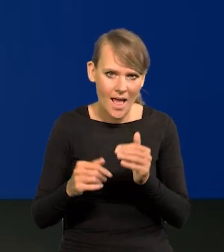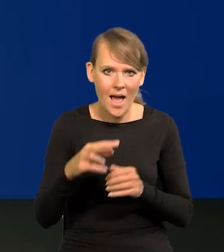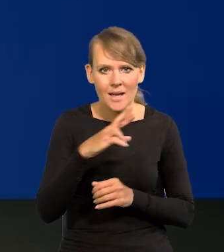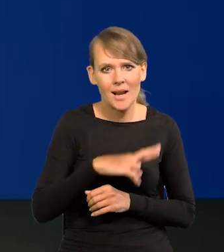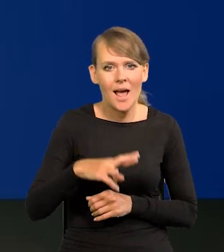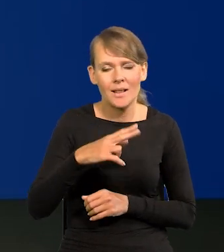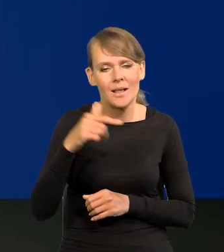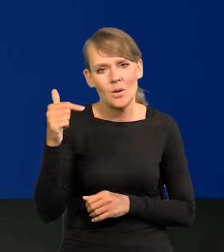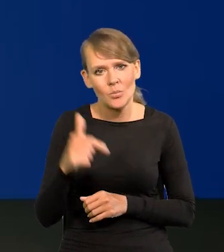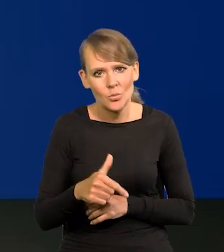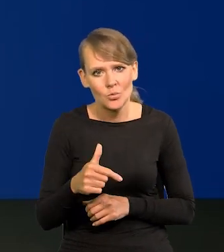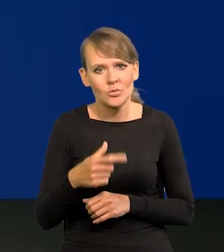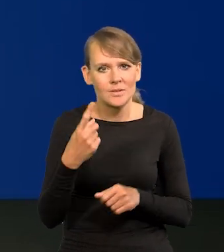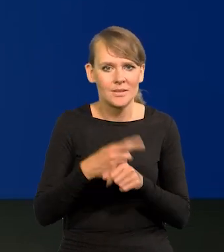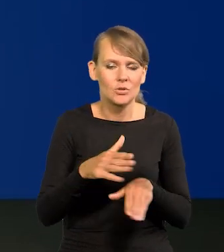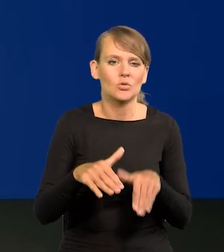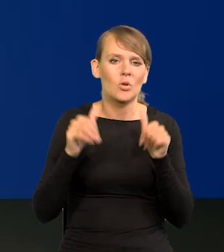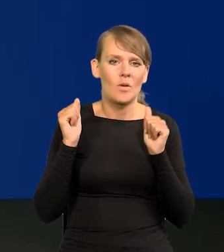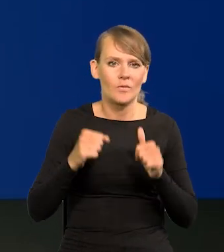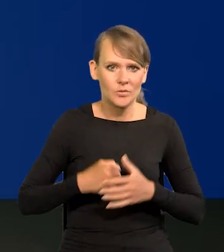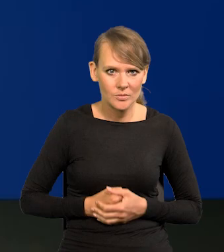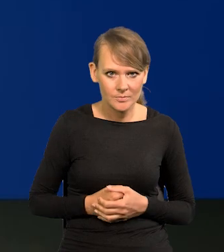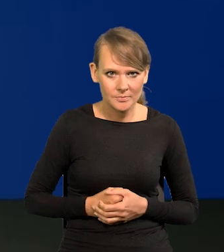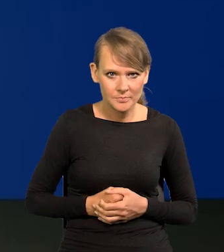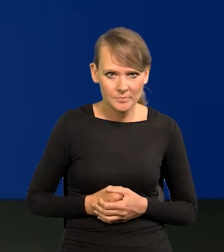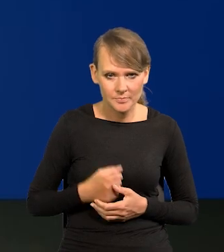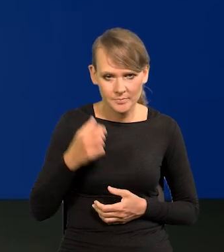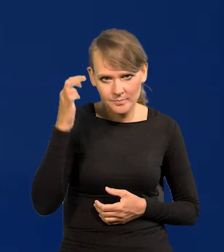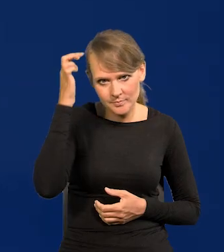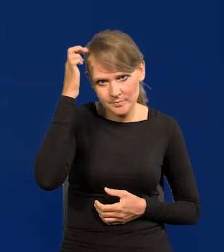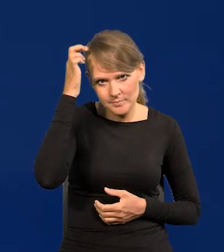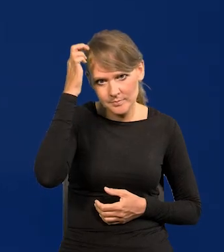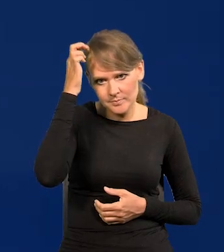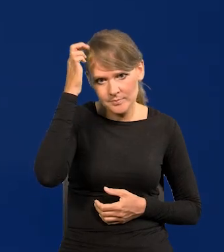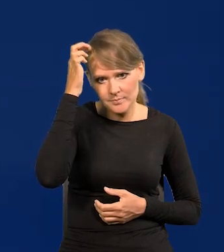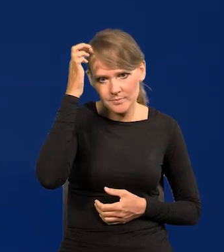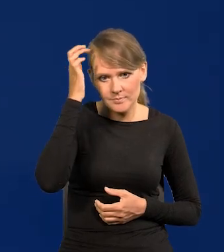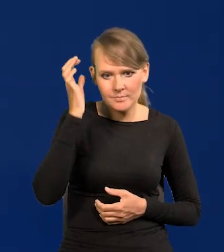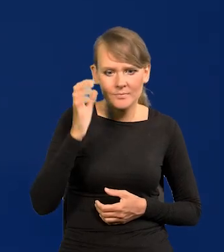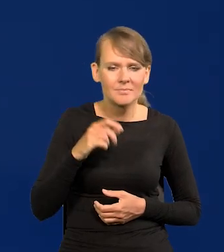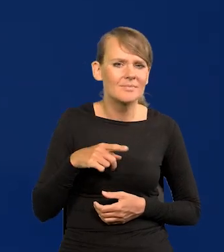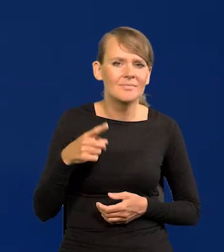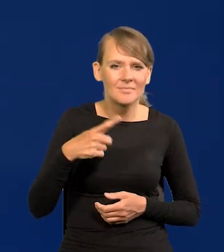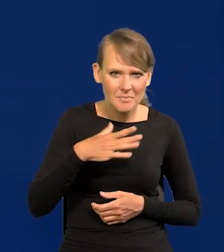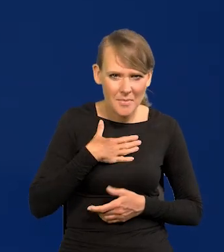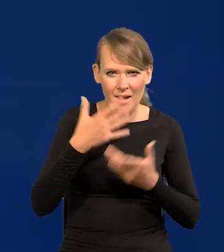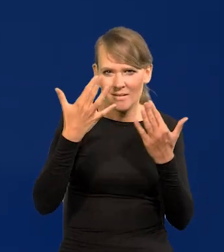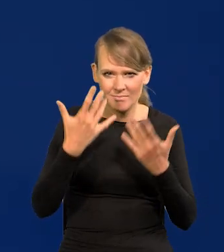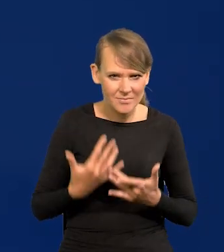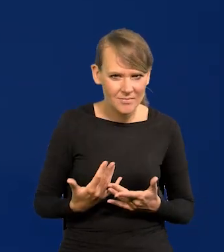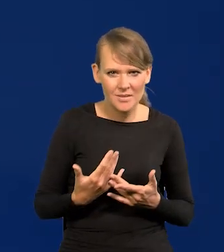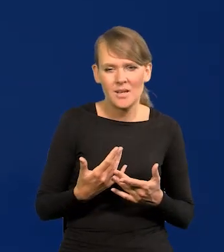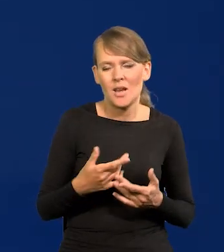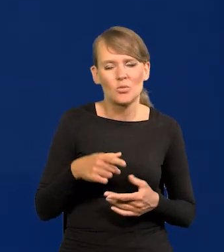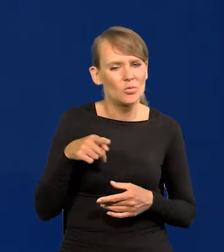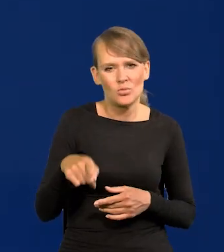i Rada będzie musiała wtedy cofać te decyzje? Mam szacunki, w niewielkim stopniu to zmieni projekcję inflacji.